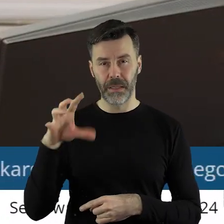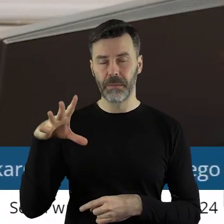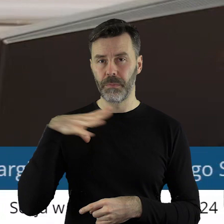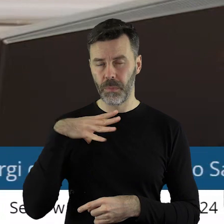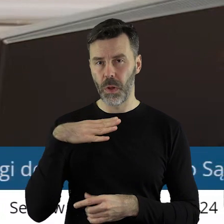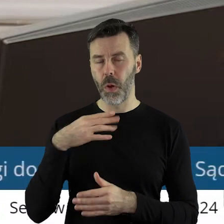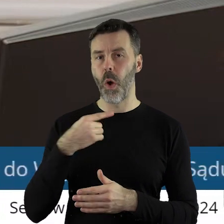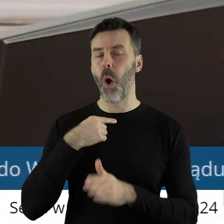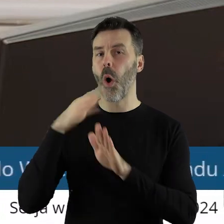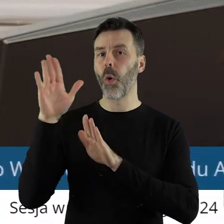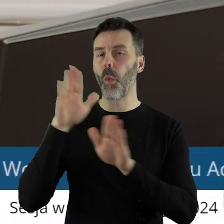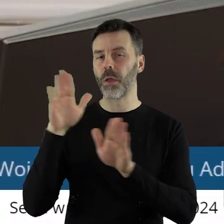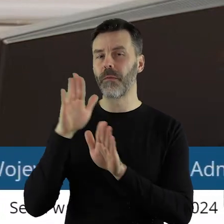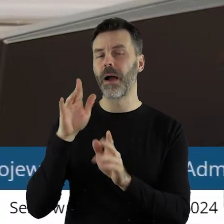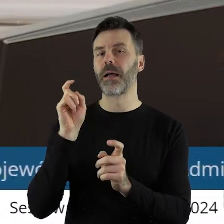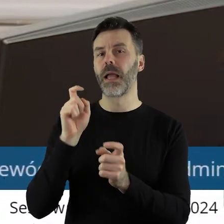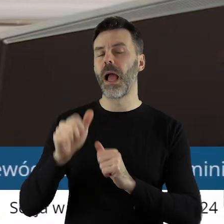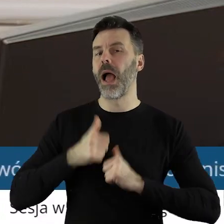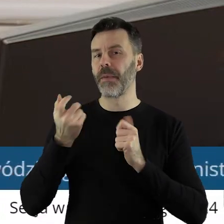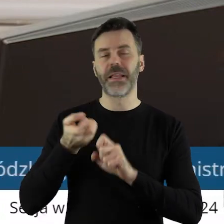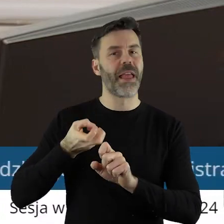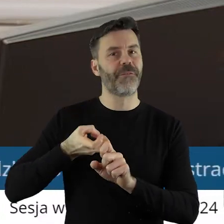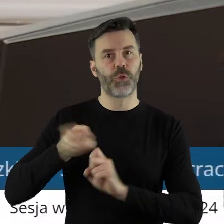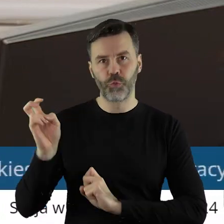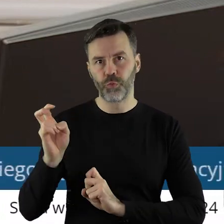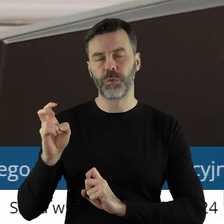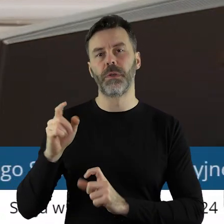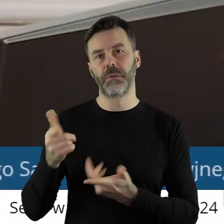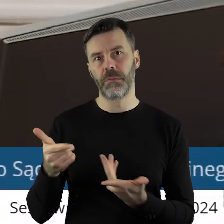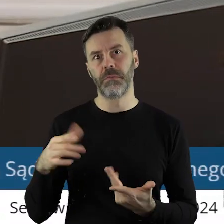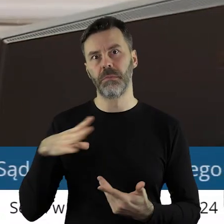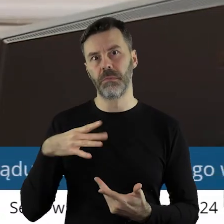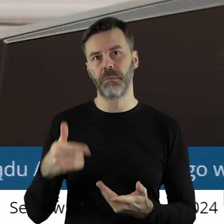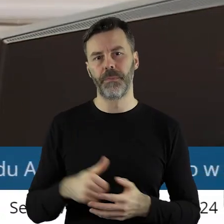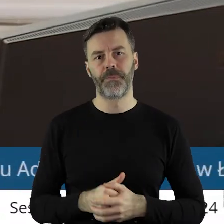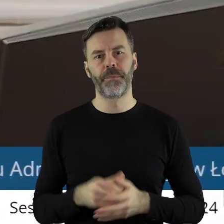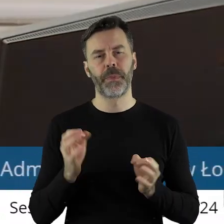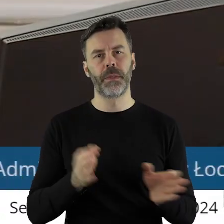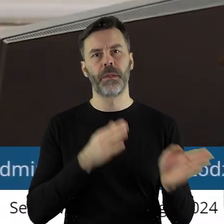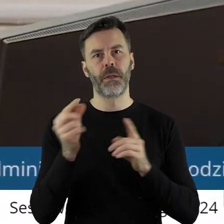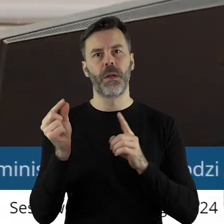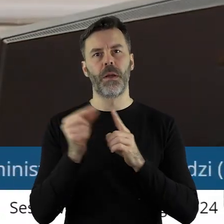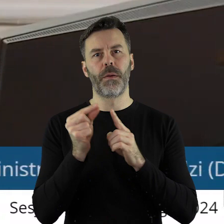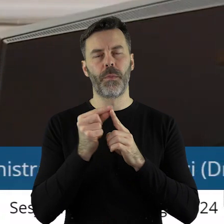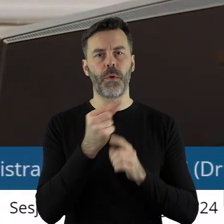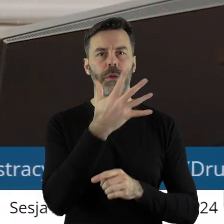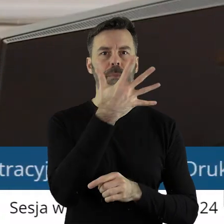zagłosował przeciwko zwolnieniu z pracy radnego. Przechodzimy do punktu 5.15.